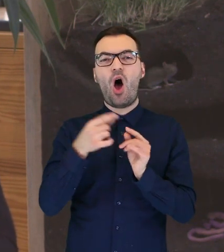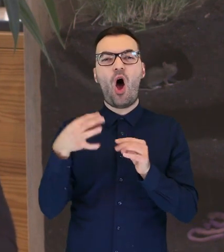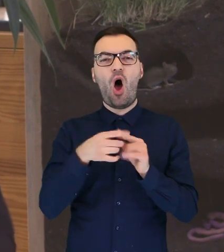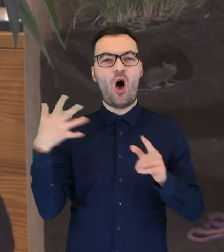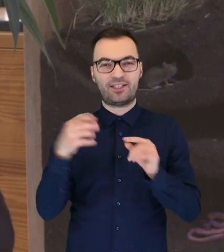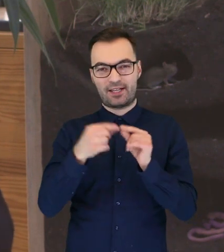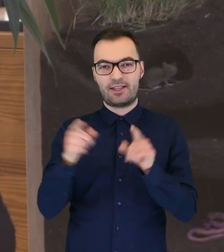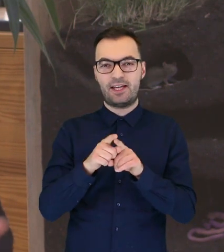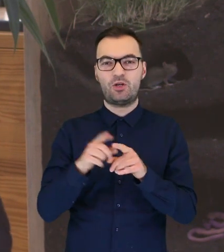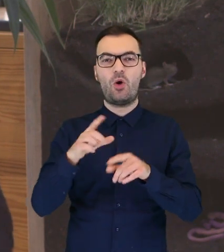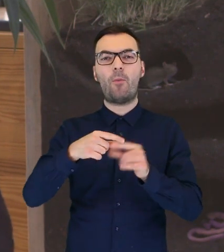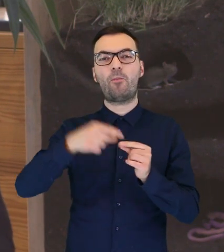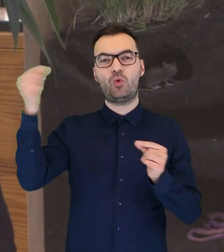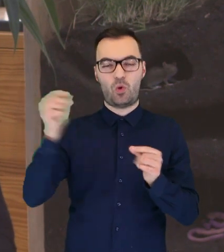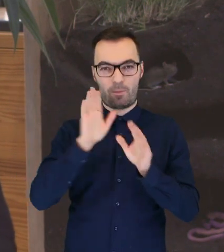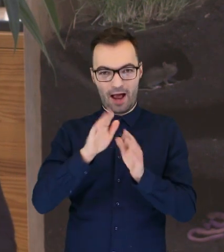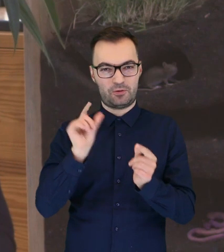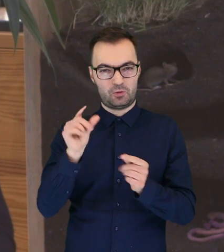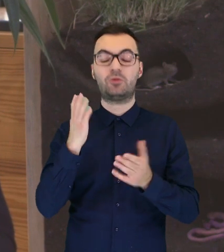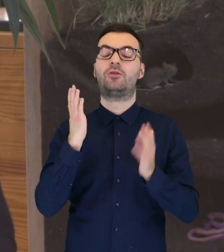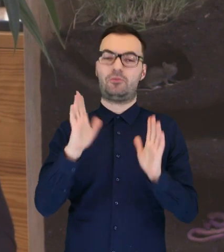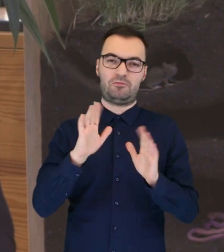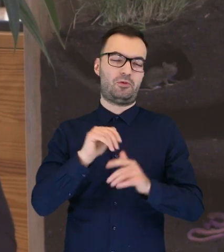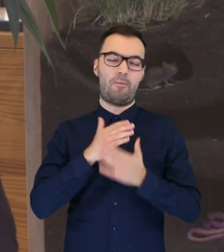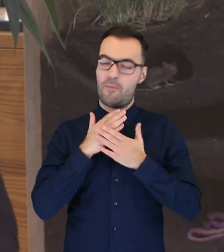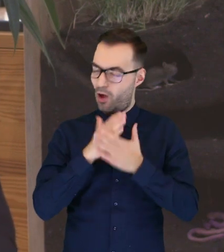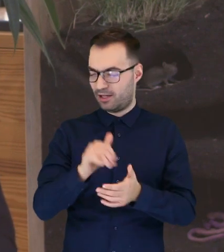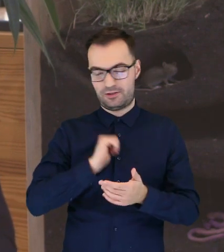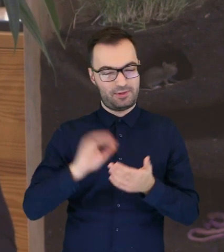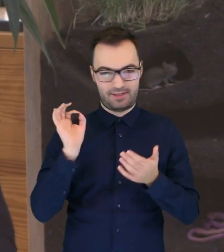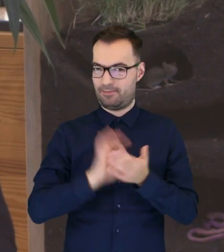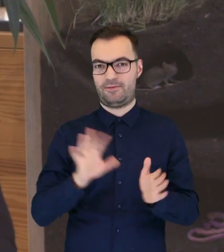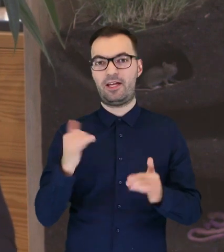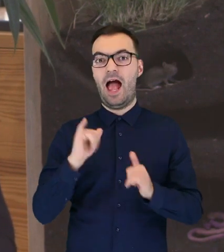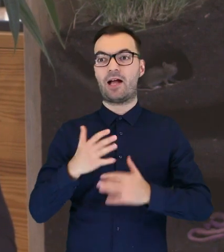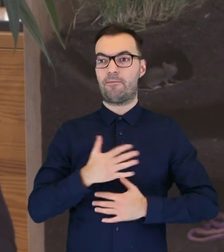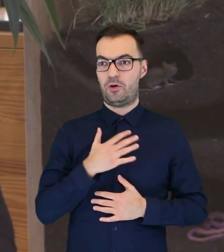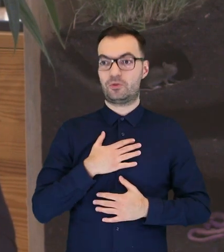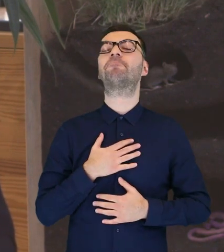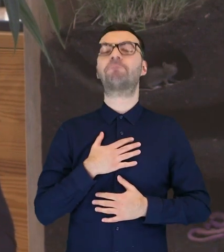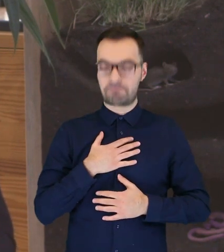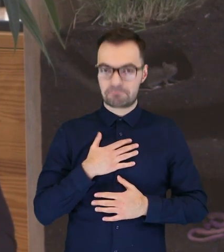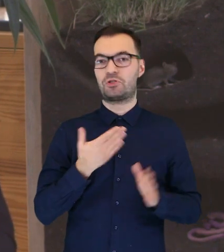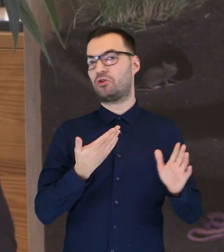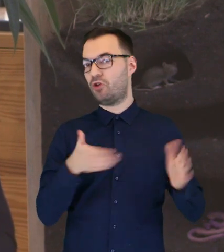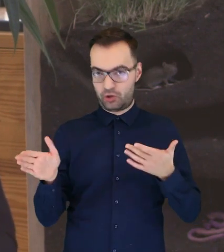już wyrośnięte lotki, czyli te długie pióra na skrzydłach, to wtedy sobie świetnie poradzi i kiedy się poczuje już gotowa,